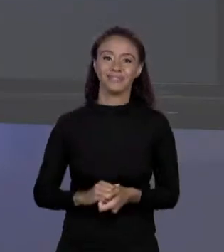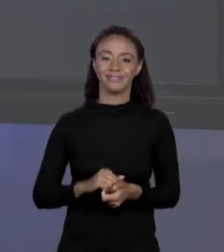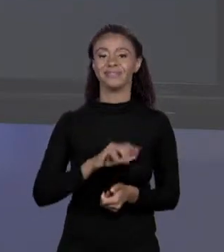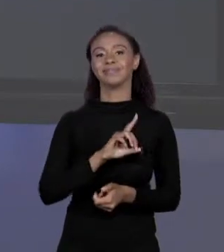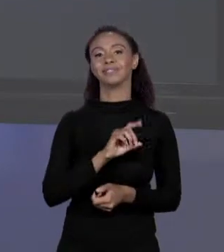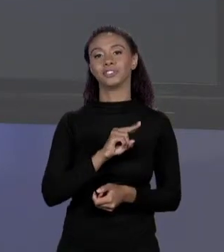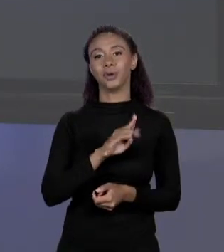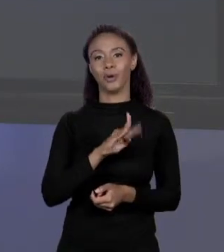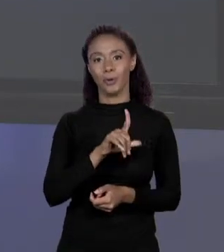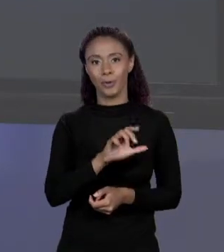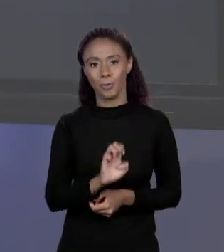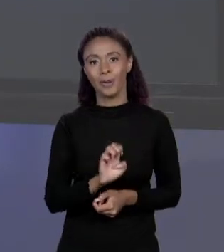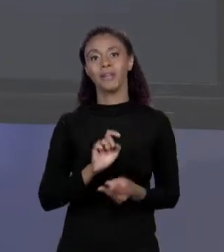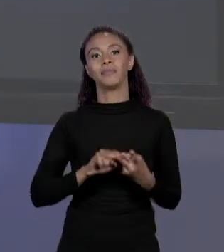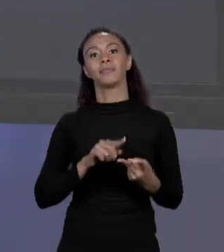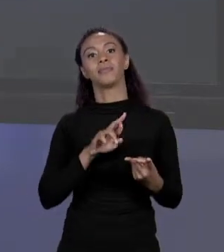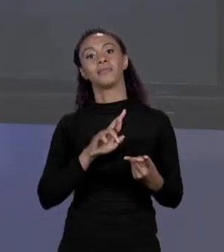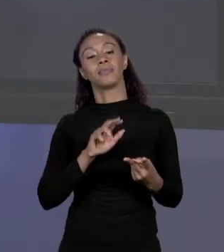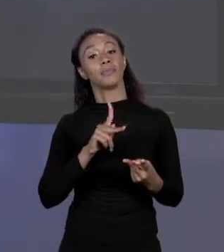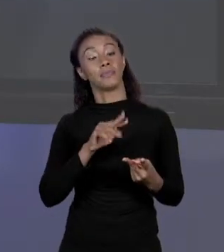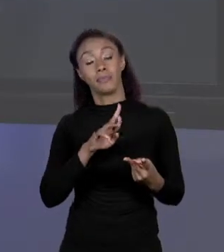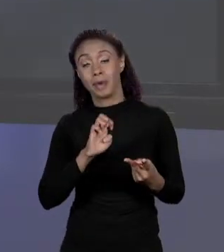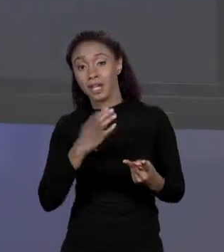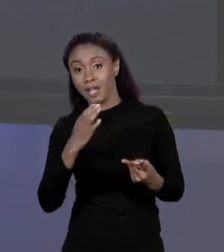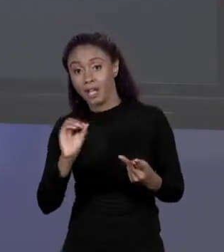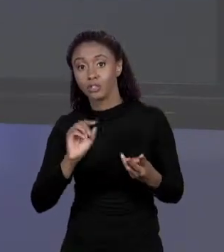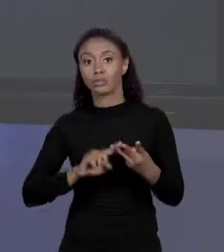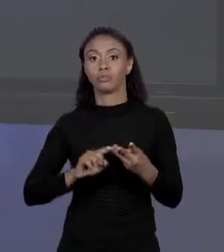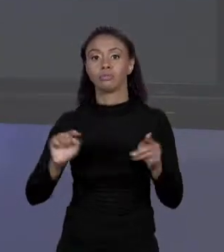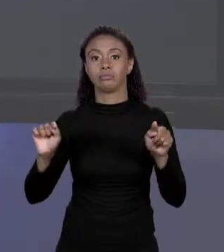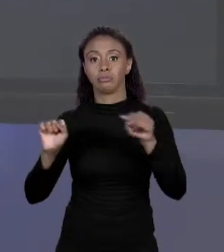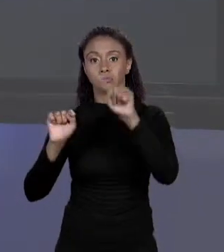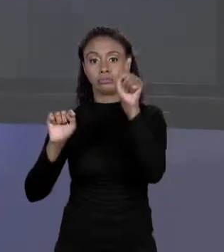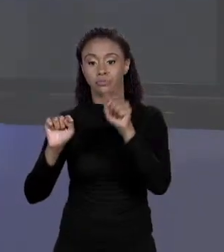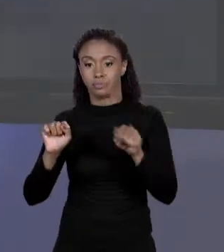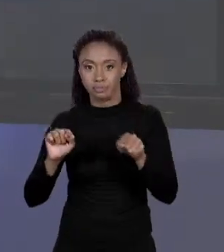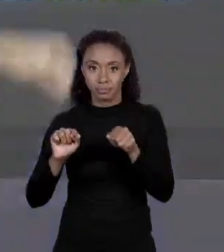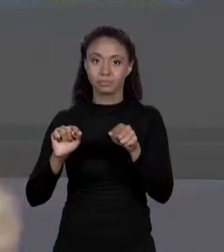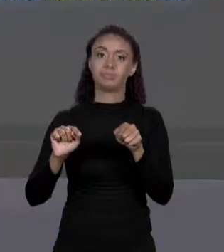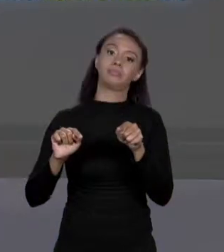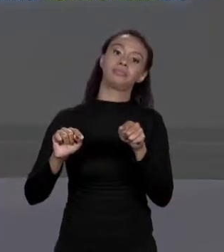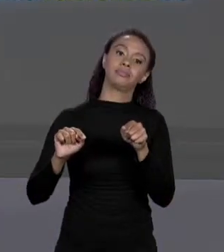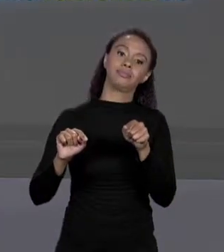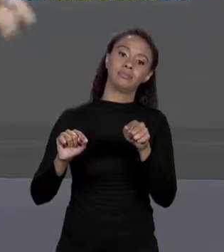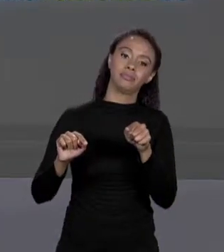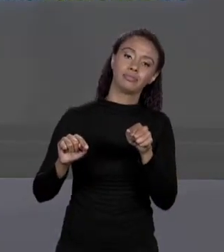ARRANJO, OS COLCHETES, ABRE CHAVES E RECEBE, ABRE CHAVES,